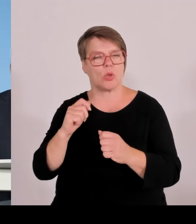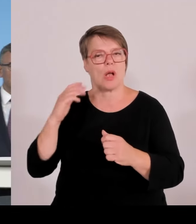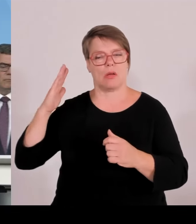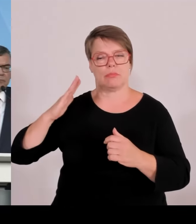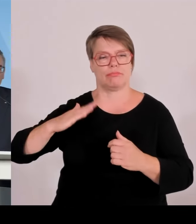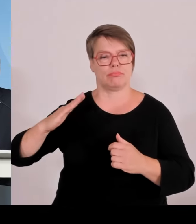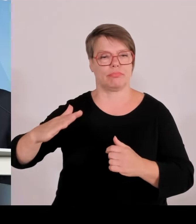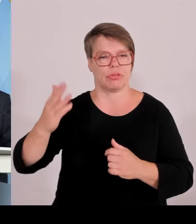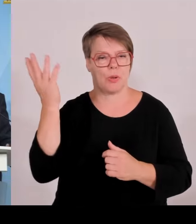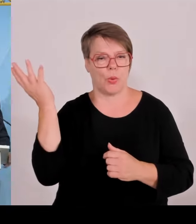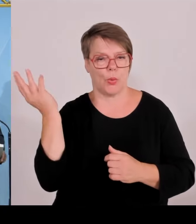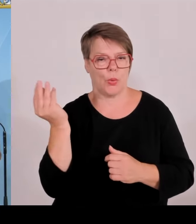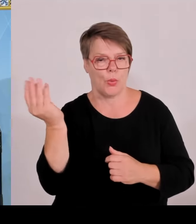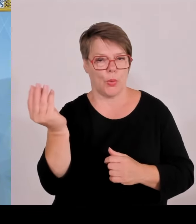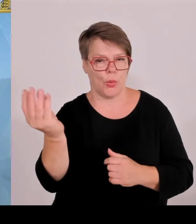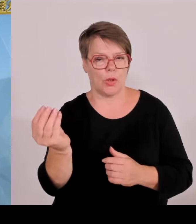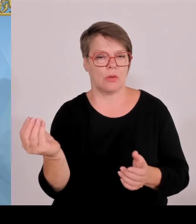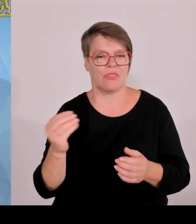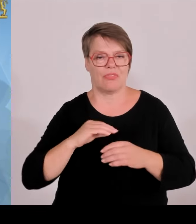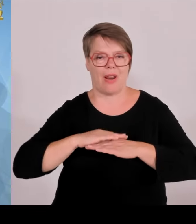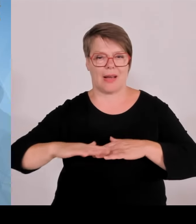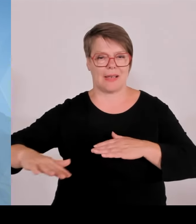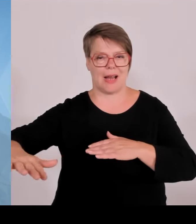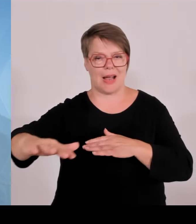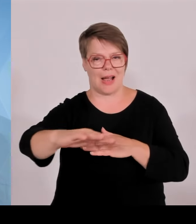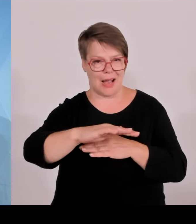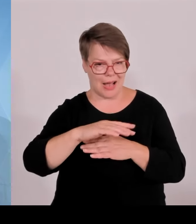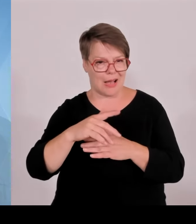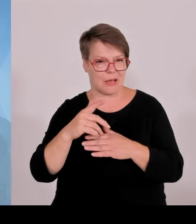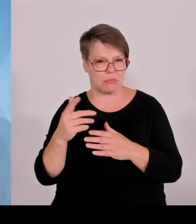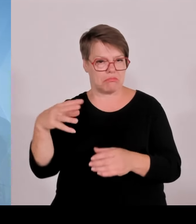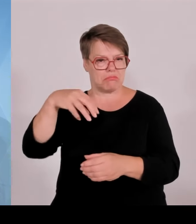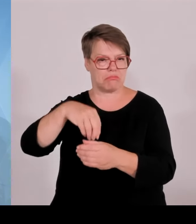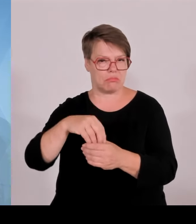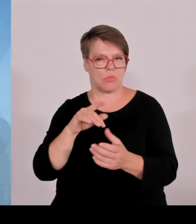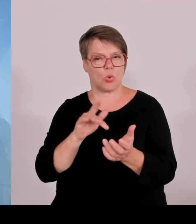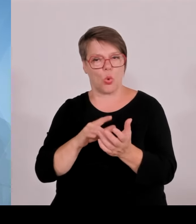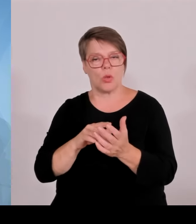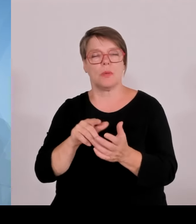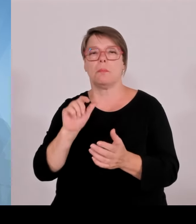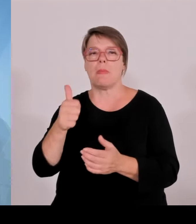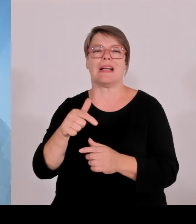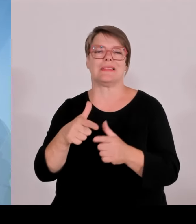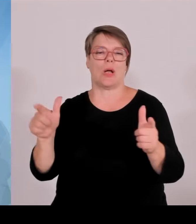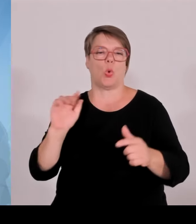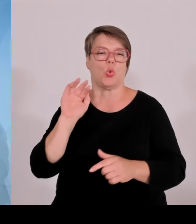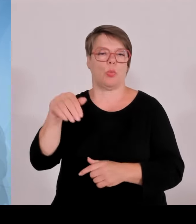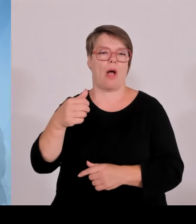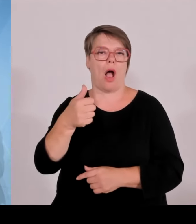(Rednerwechsel) Also uns fehlt ganz konkret ein klares Bekenntnis zum echten Nutzen von